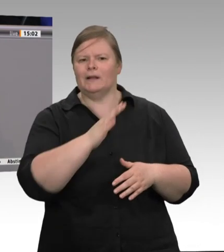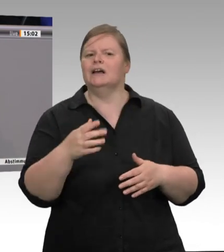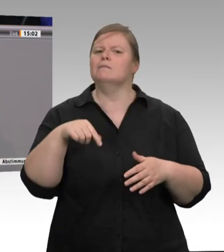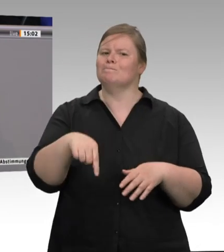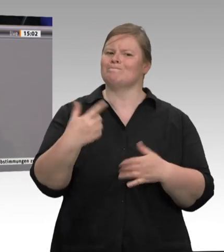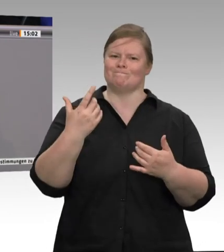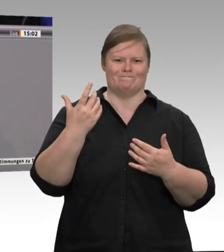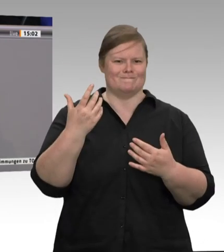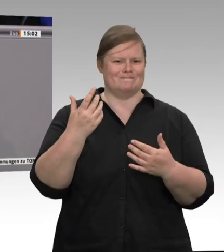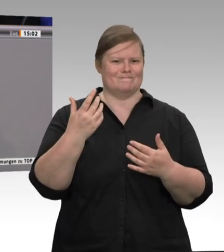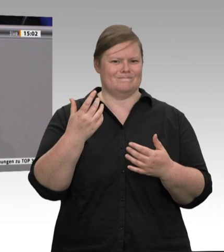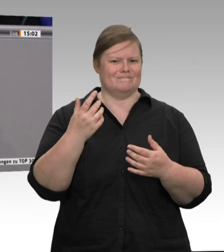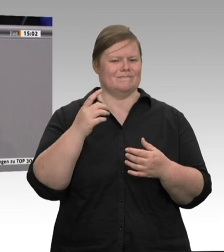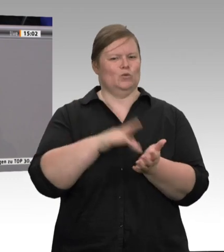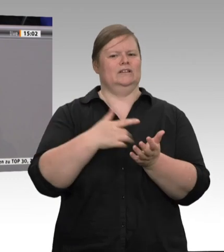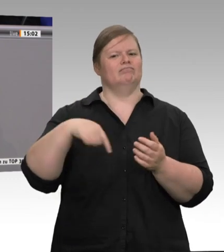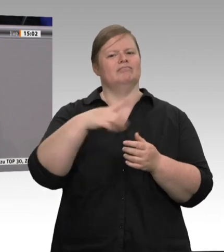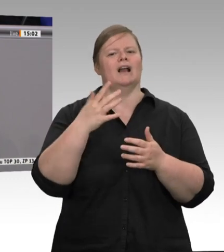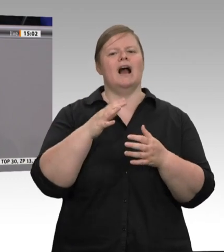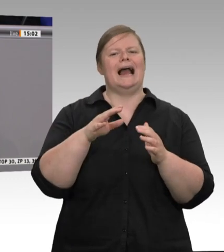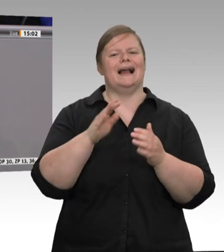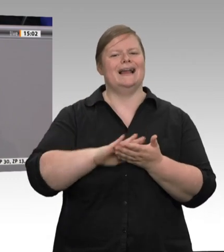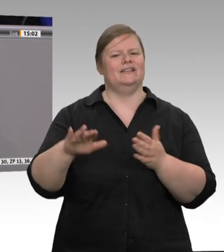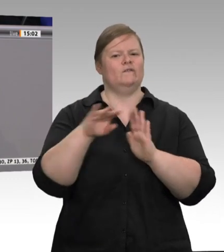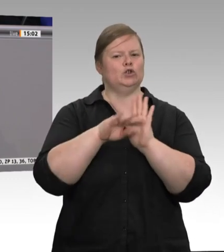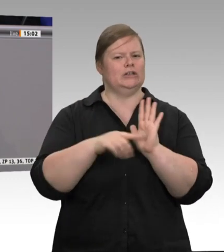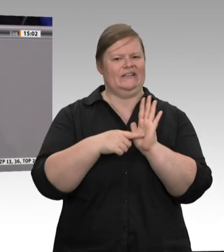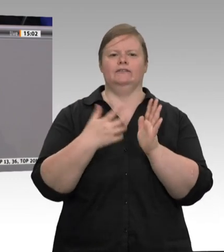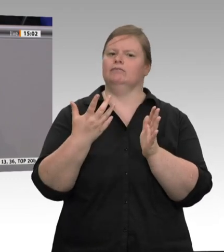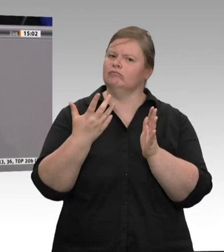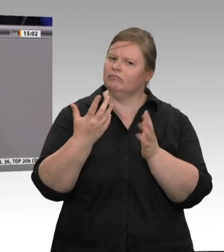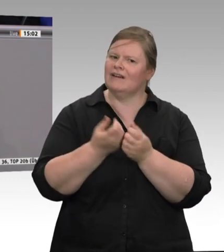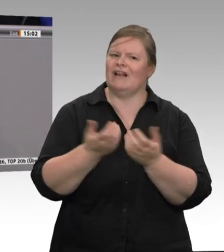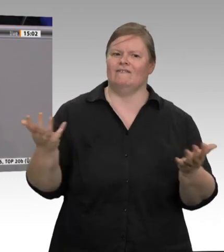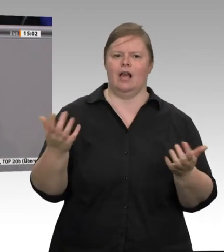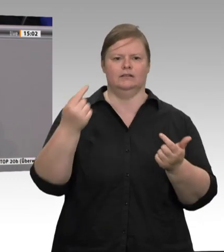die das schultern und leisten können. Wir hatten Schlachthöfe vor Ort. Wie viele Schlachthöfe